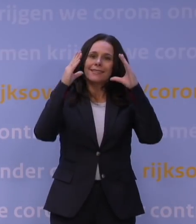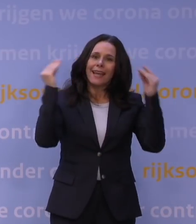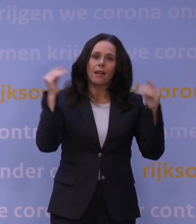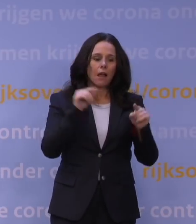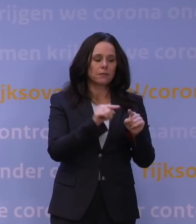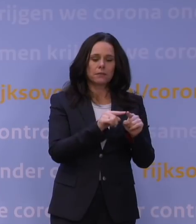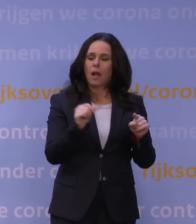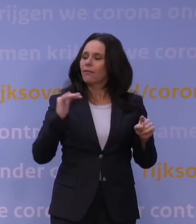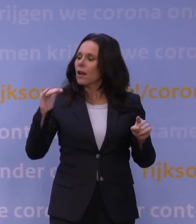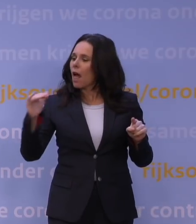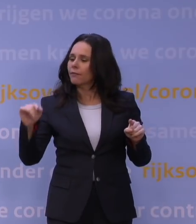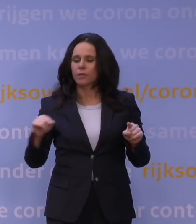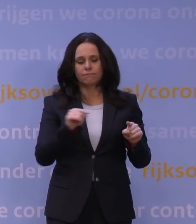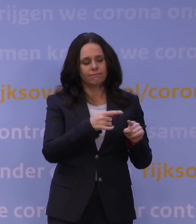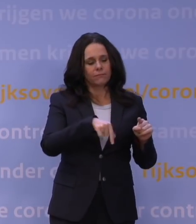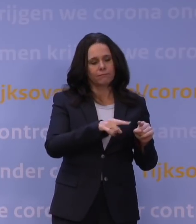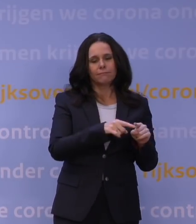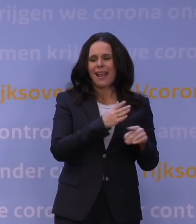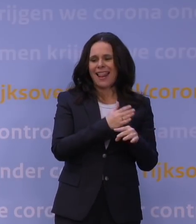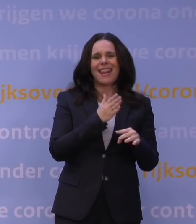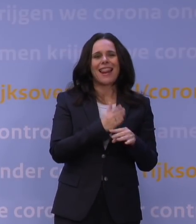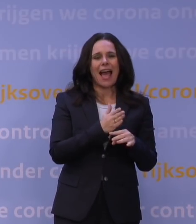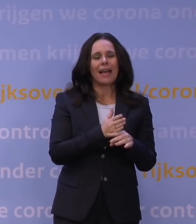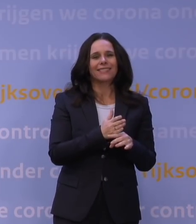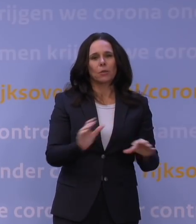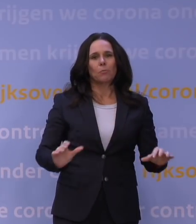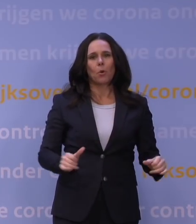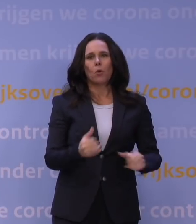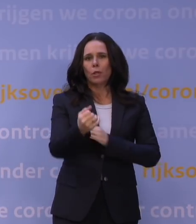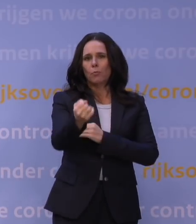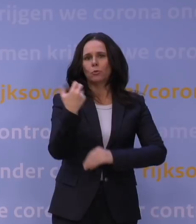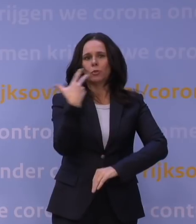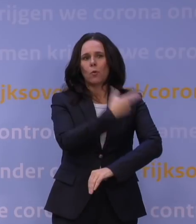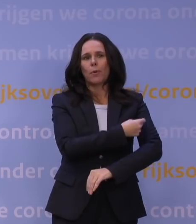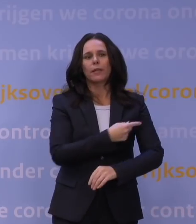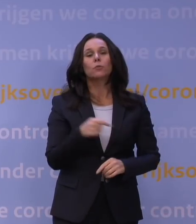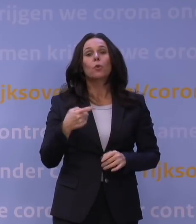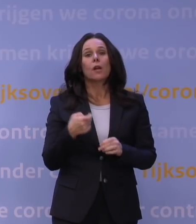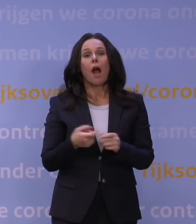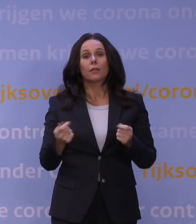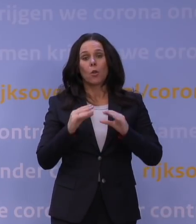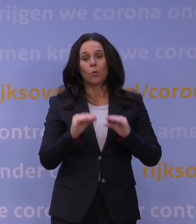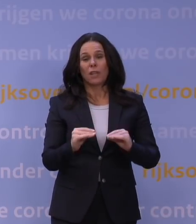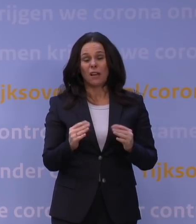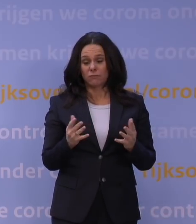relatief laat begonnen met de boostercampagne. Is die harde lockdown van nu in dat licht nog wel uit te leggen?